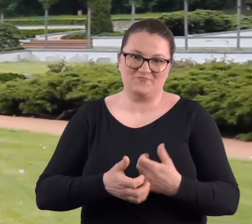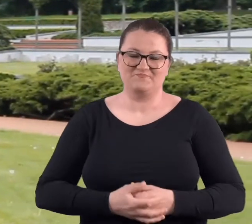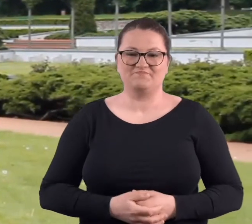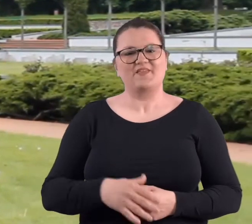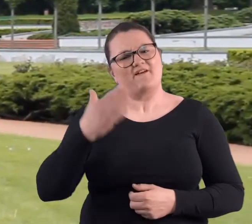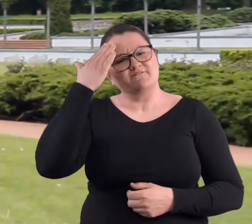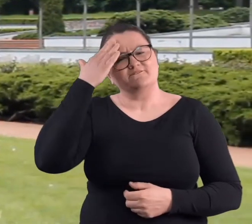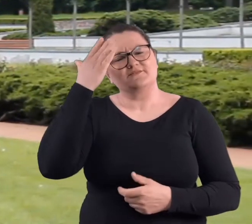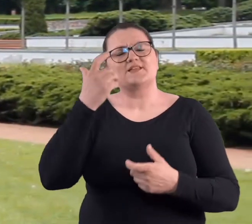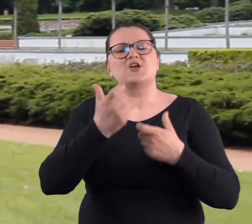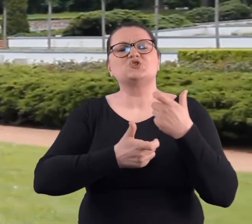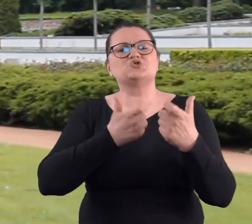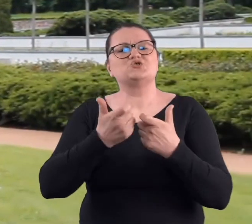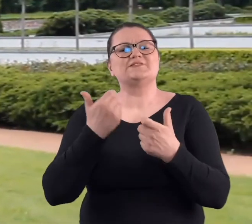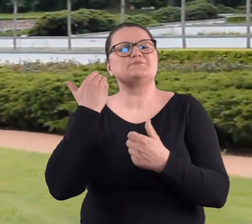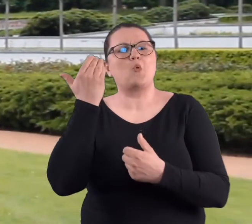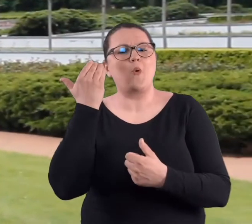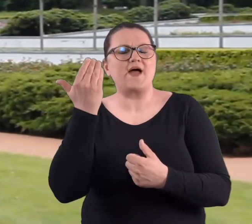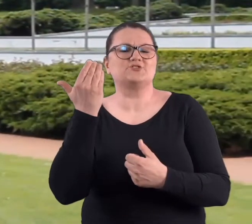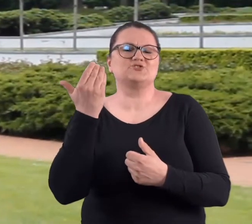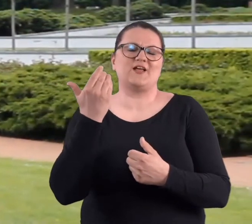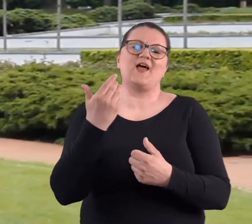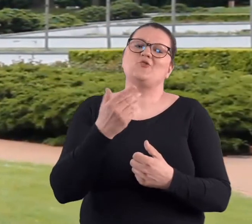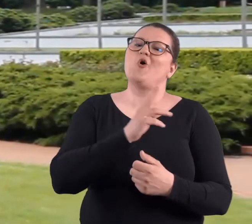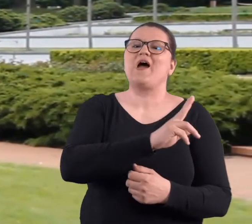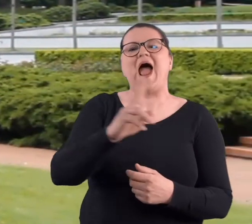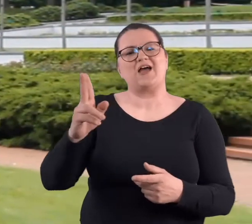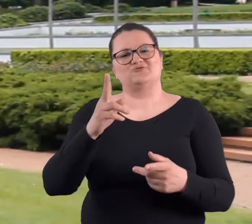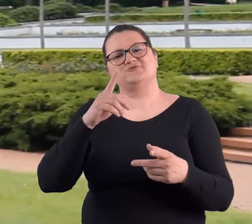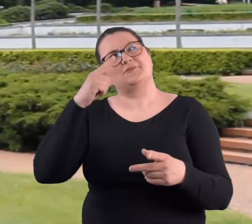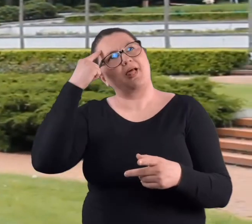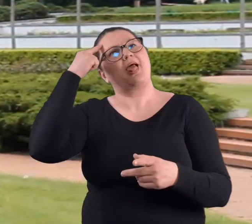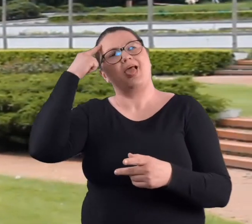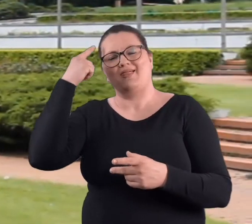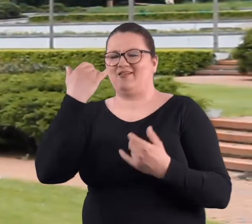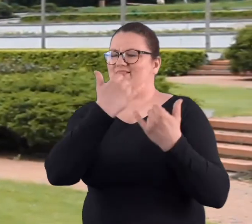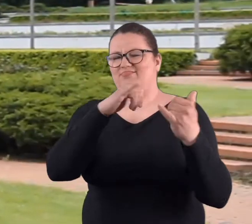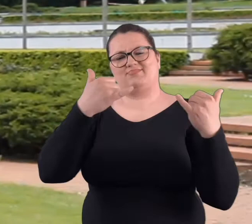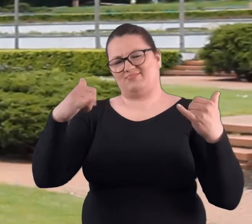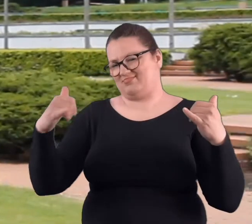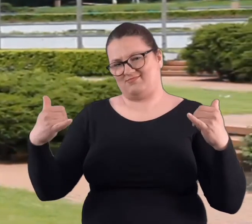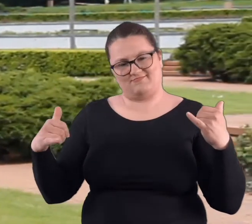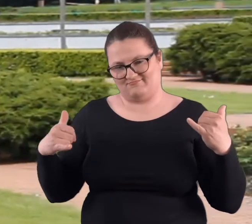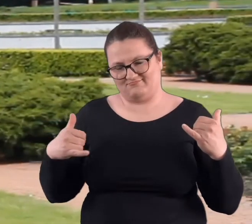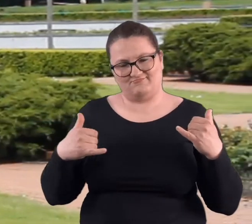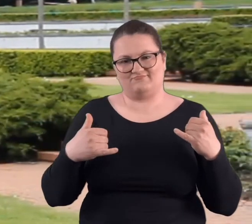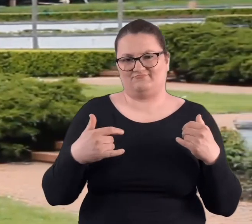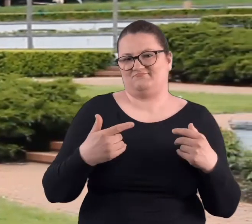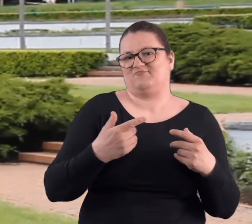Wiem, że jeżeli chodzi o czyny społeczne, to każdy będzie miał inne wspomnienia,